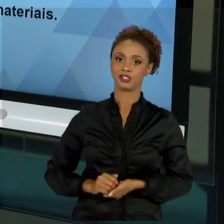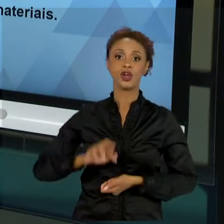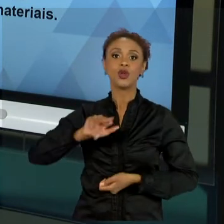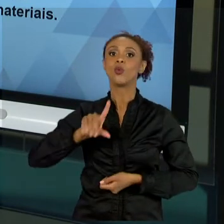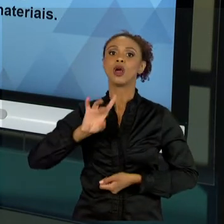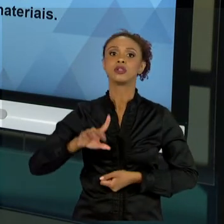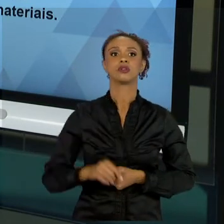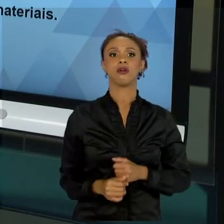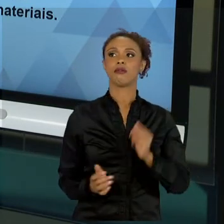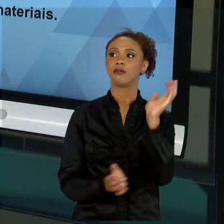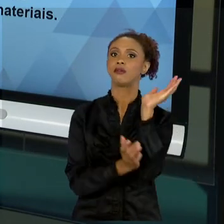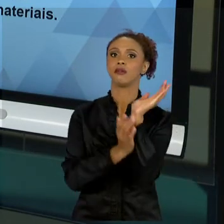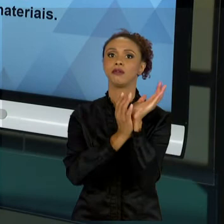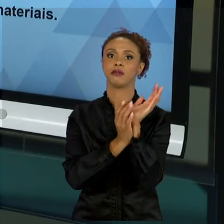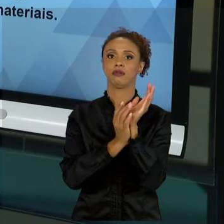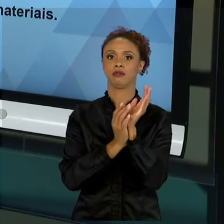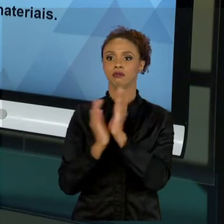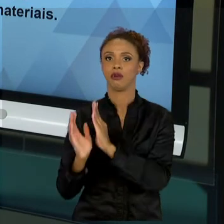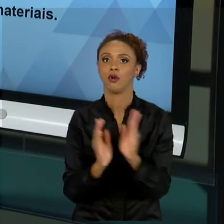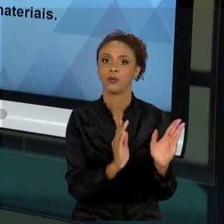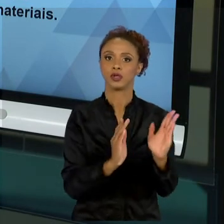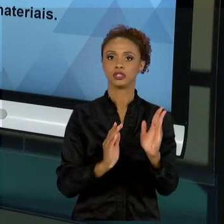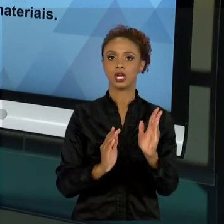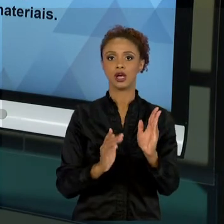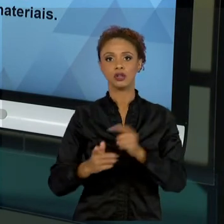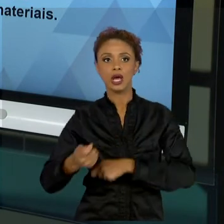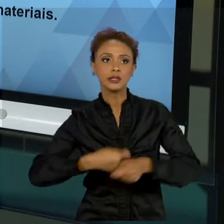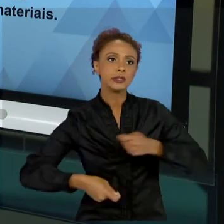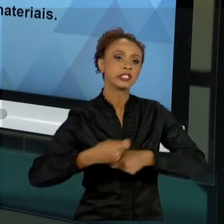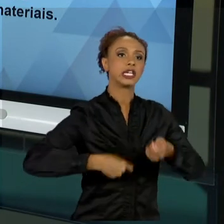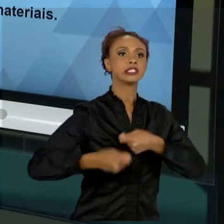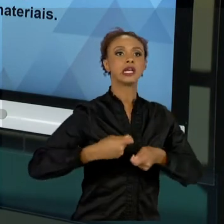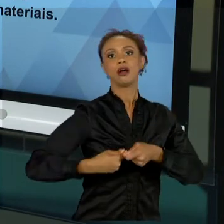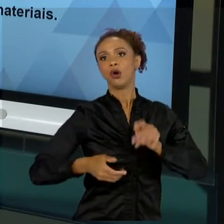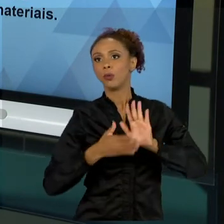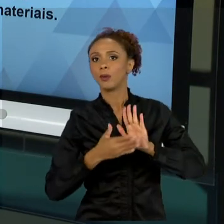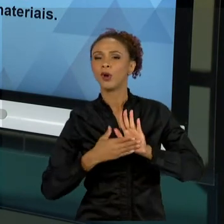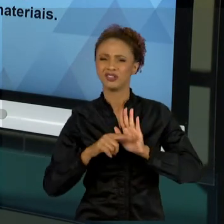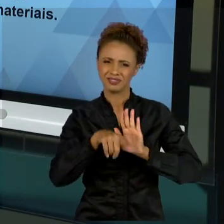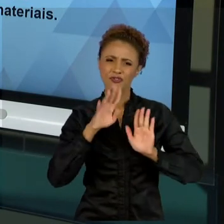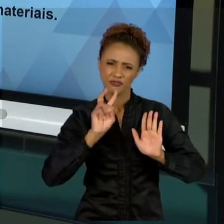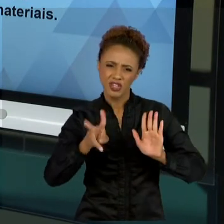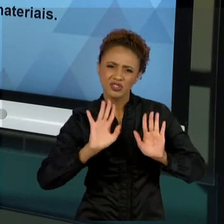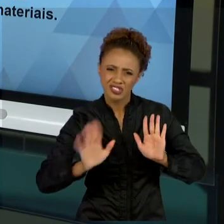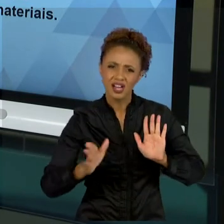ADMINISTRAÇÕES, COMO PROPOSTAS, QUE VOCÊS JÁ VIRAM TAMBÉM, EM RELAÇÃO A MAX WEBER, OU